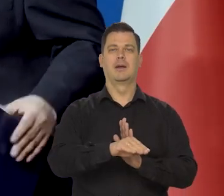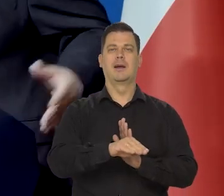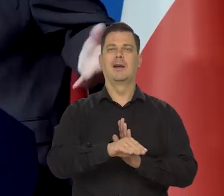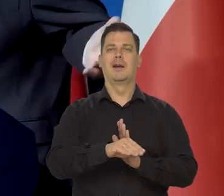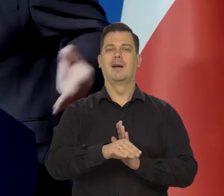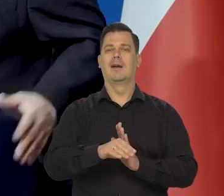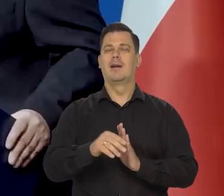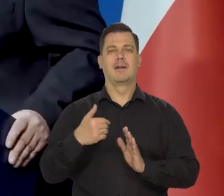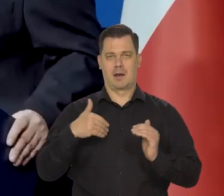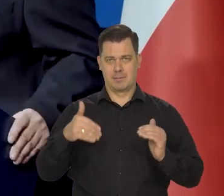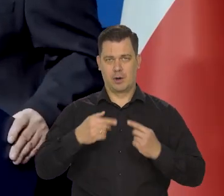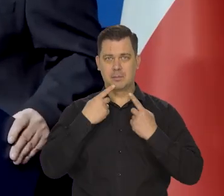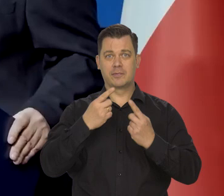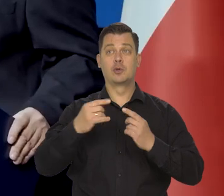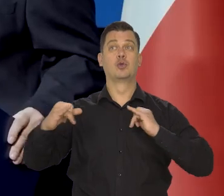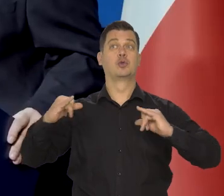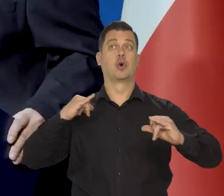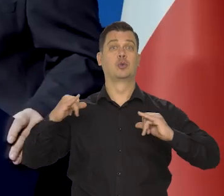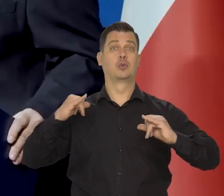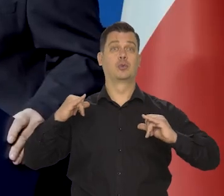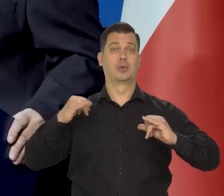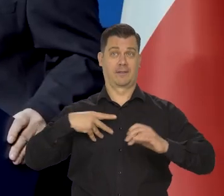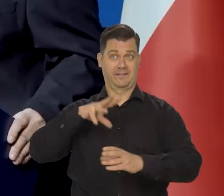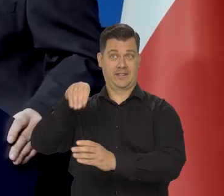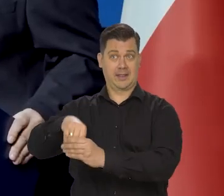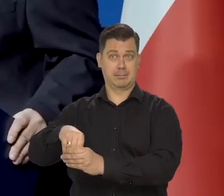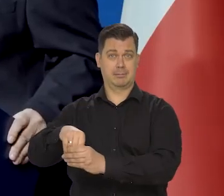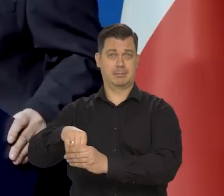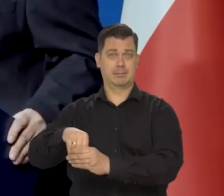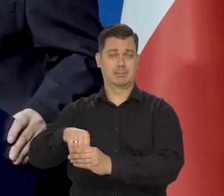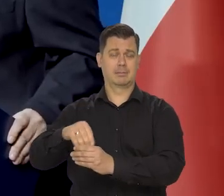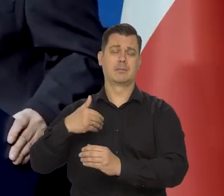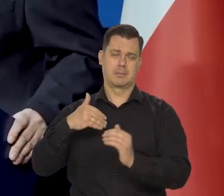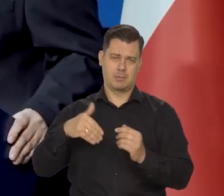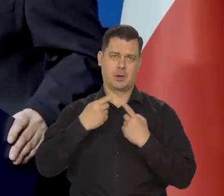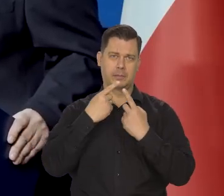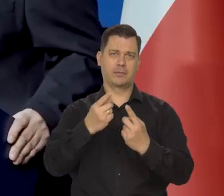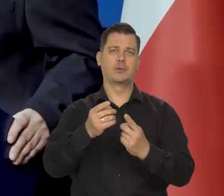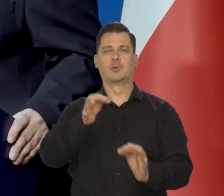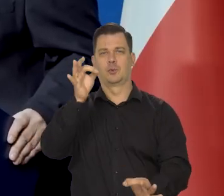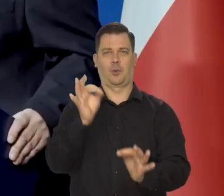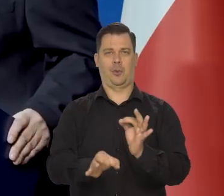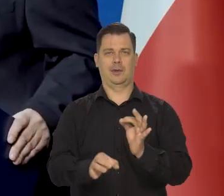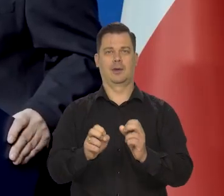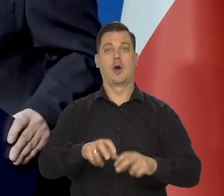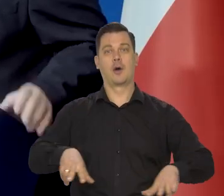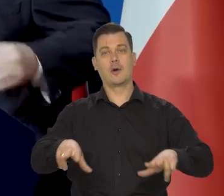No jakbym był w rządzie, to bym Pani precyzyjniej powiedział. No co o takich rodzinach można powiedzieć, jak im można pomóc.